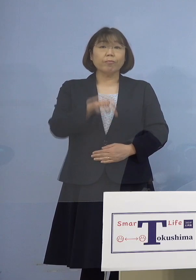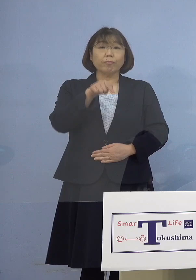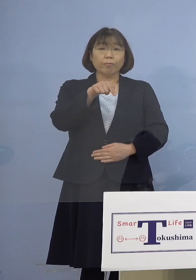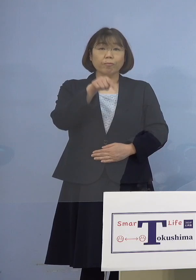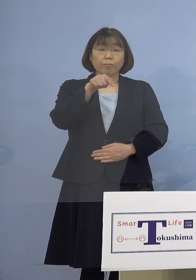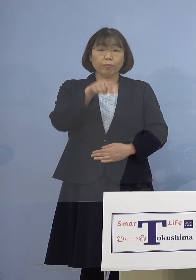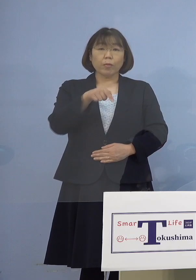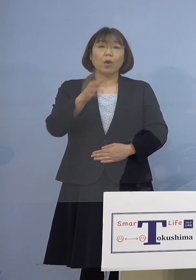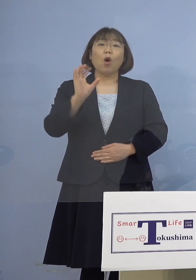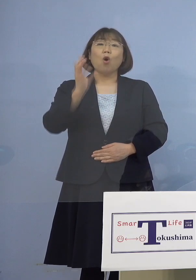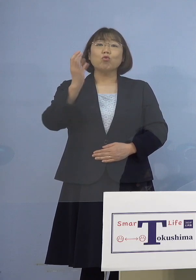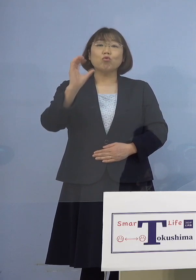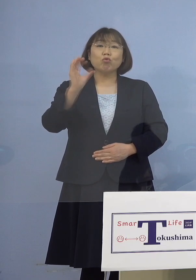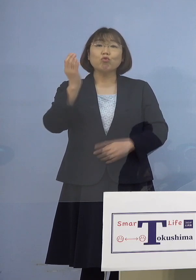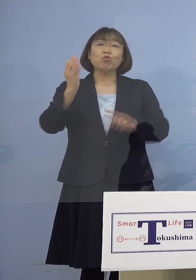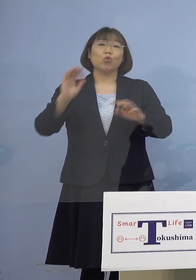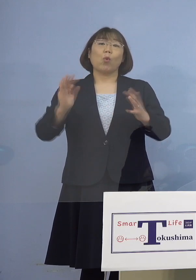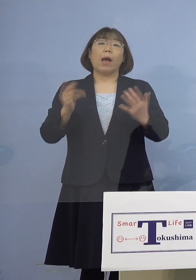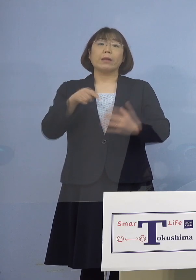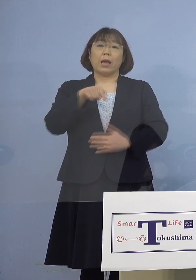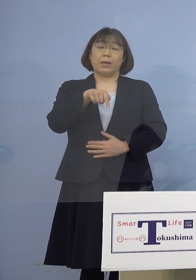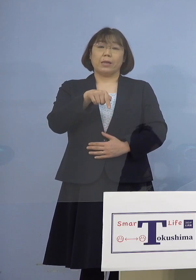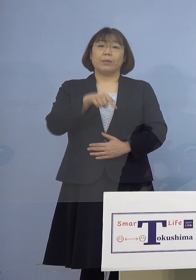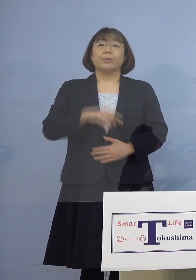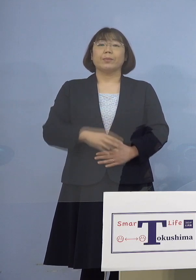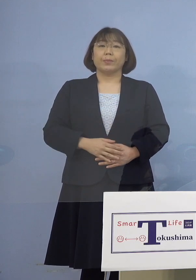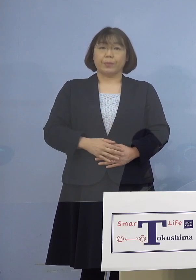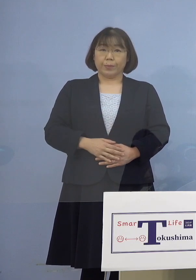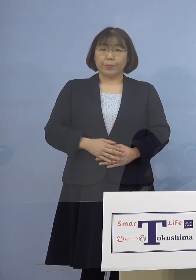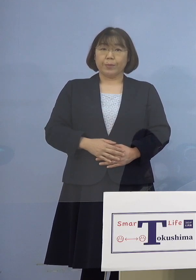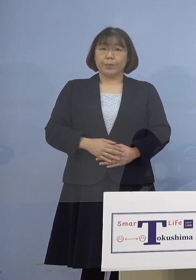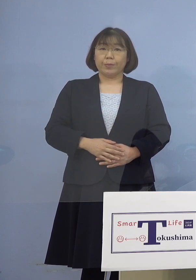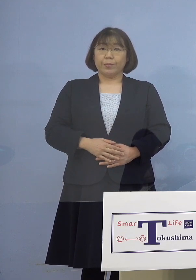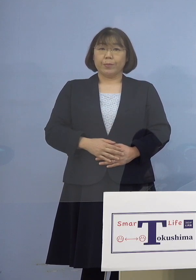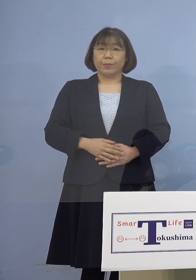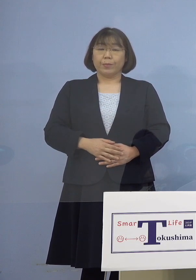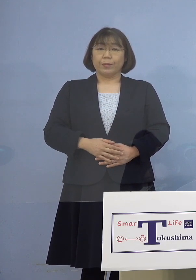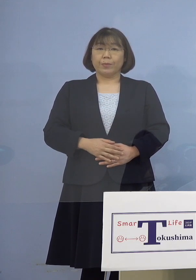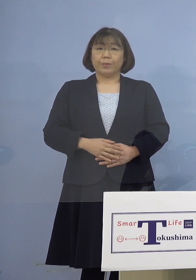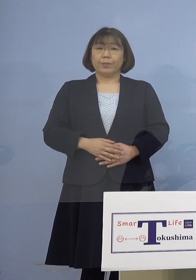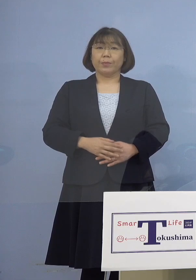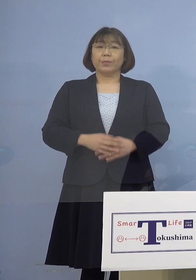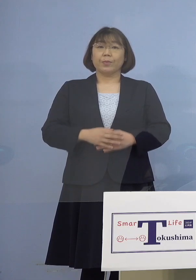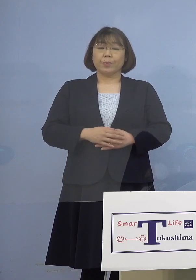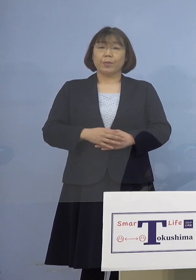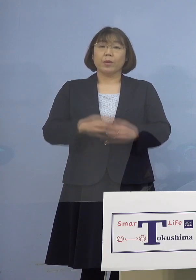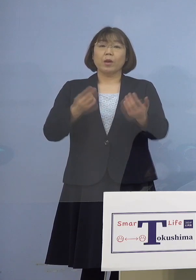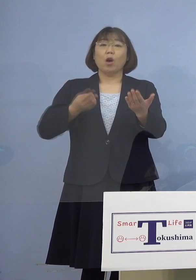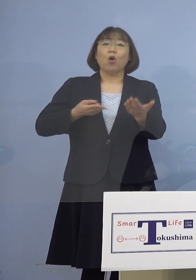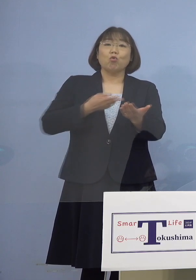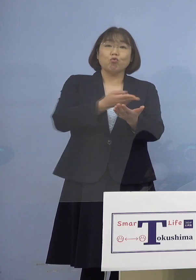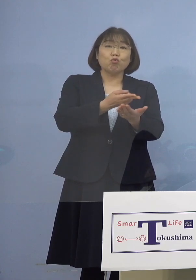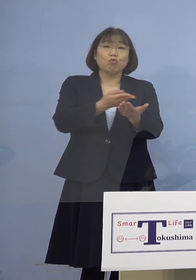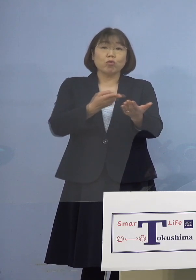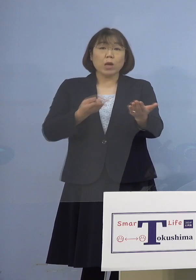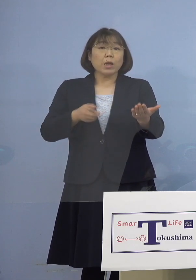救急はされていないんですが いわゆる入退院を今